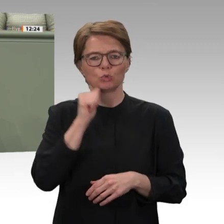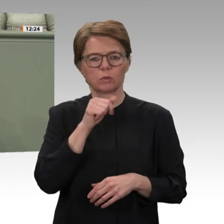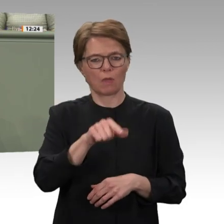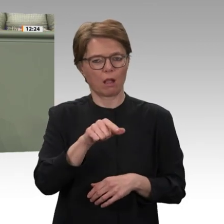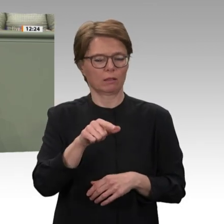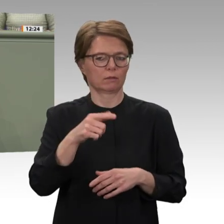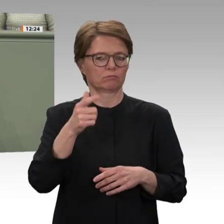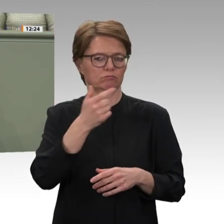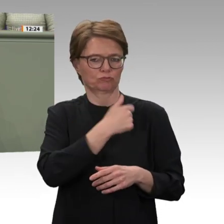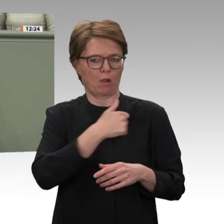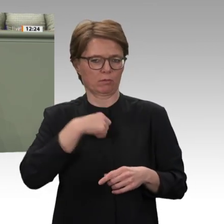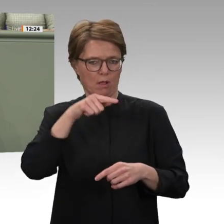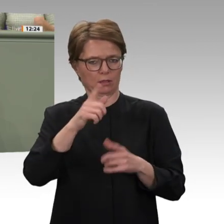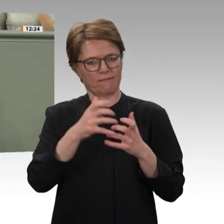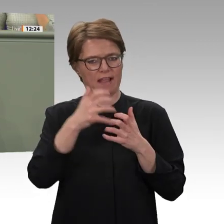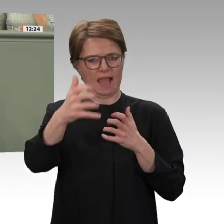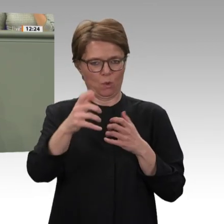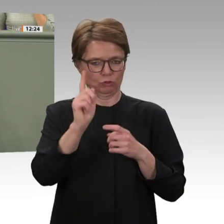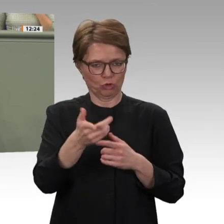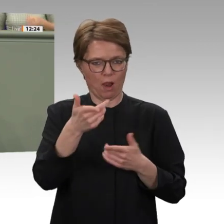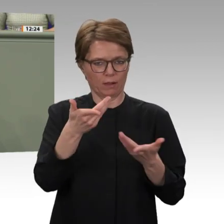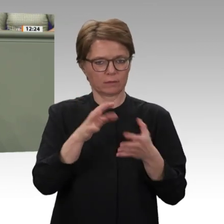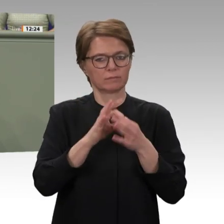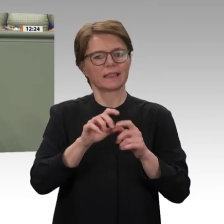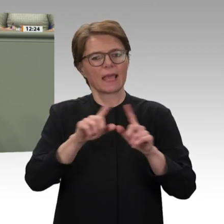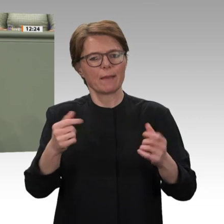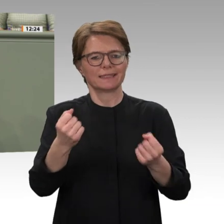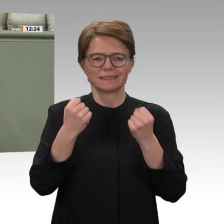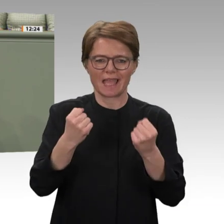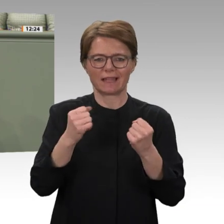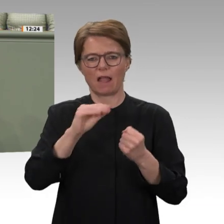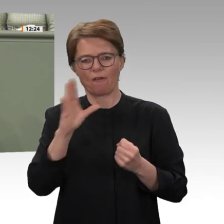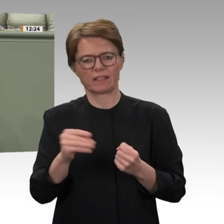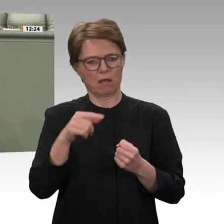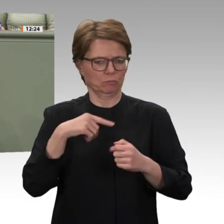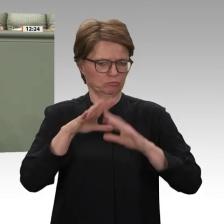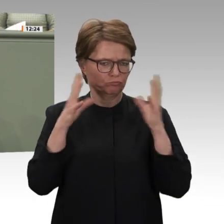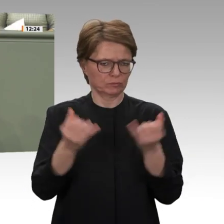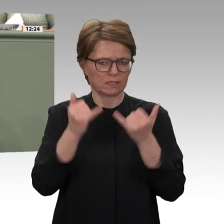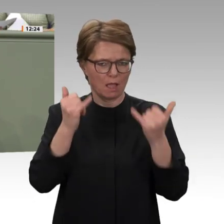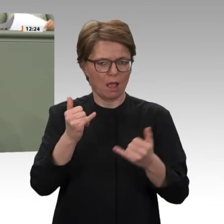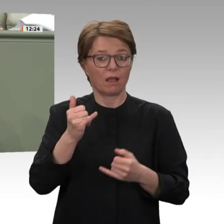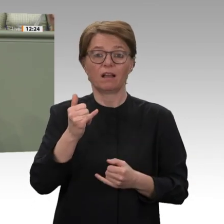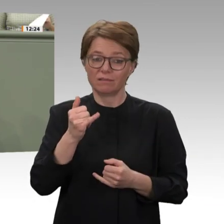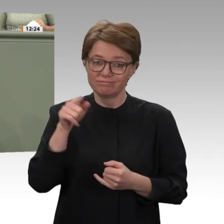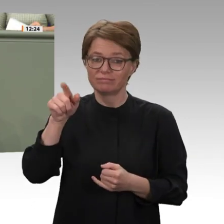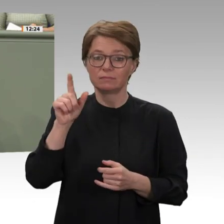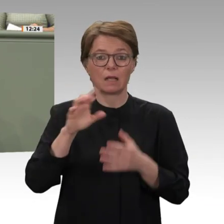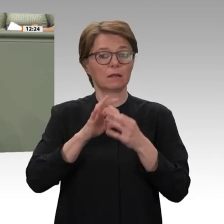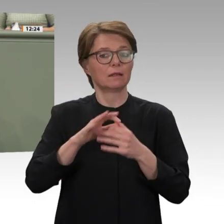Hier sehen wir ebenfalls, was passieren kann, wenn Entwicklungen, zarte Pflänzchen der Entwicklungshilfe, durch schwierige Sicherheitslagen erschwert,